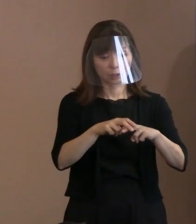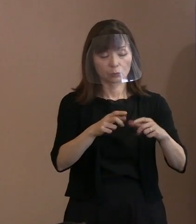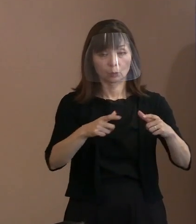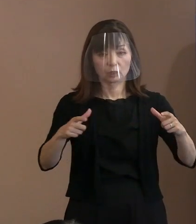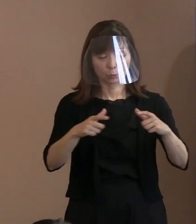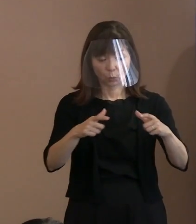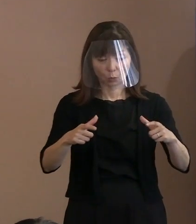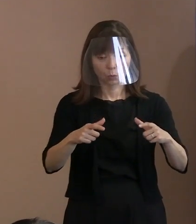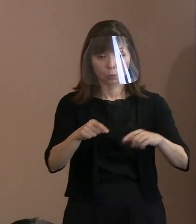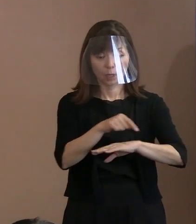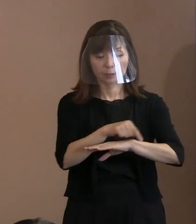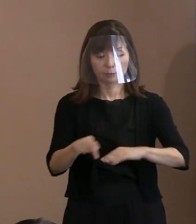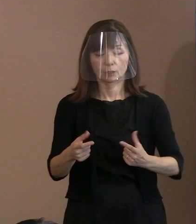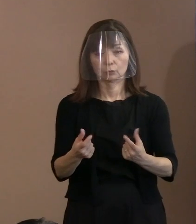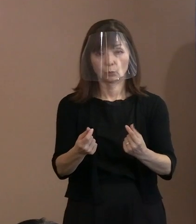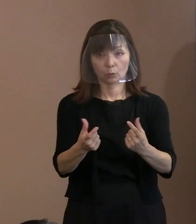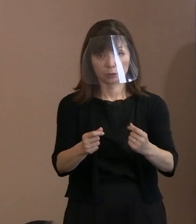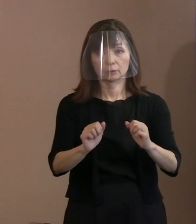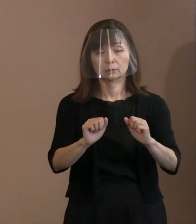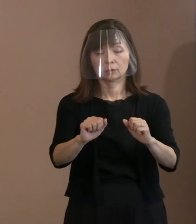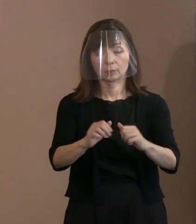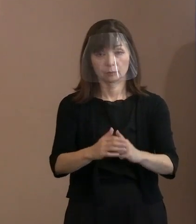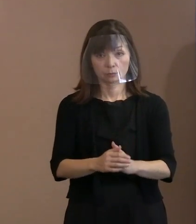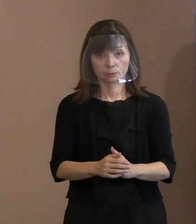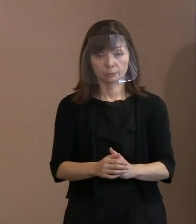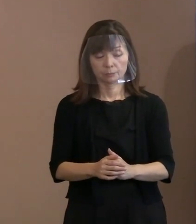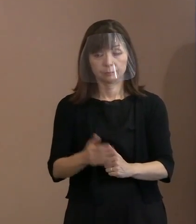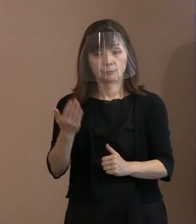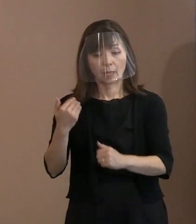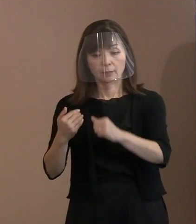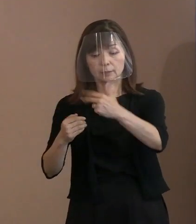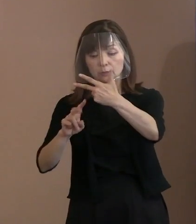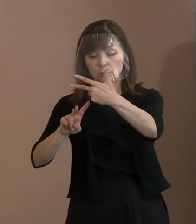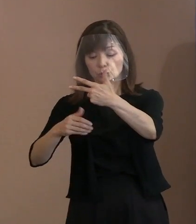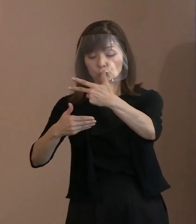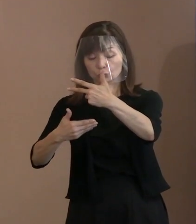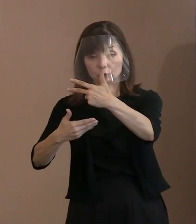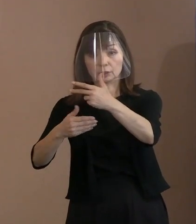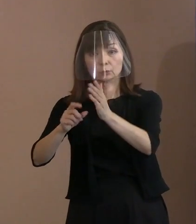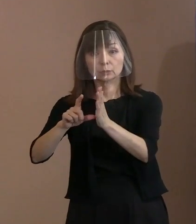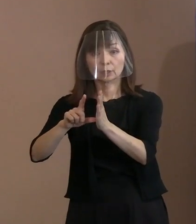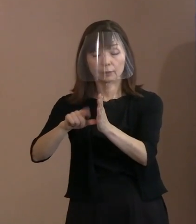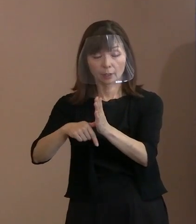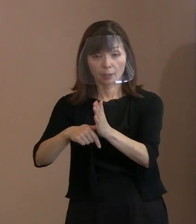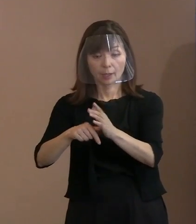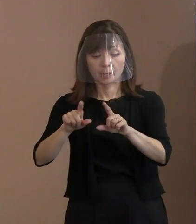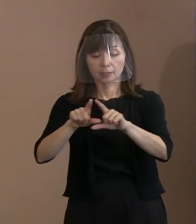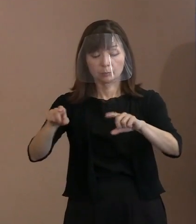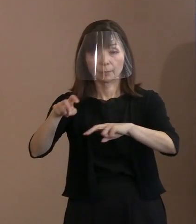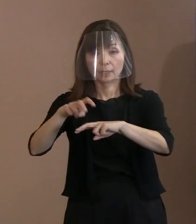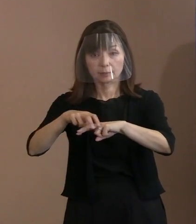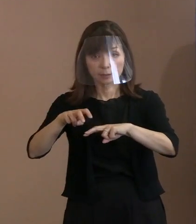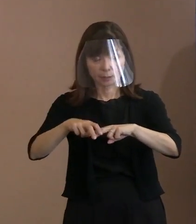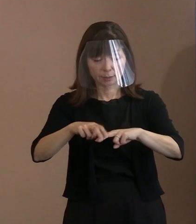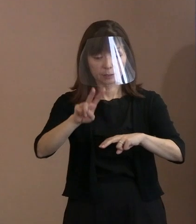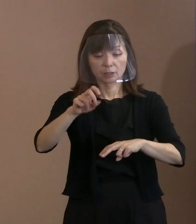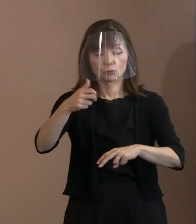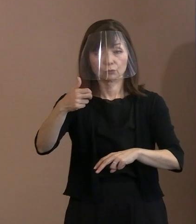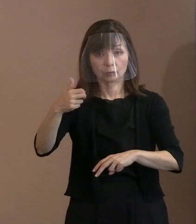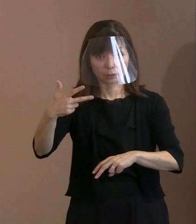ちなみに､7月29日時点で､一般席で27名､